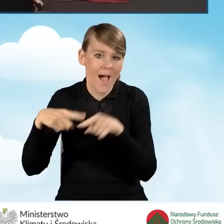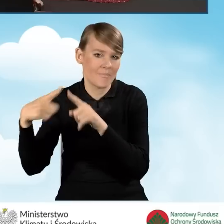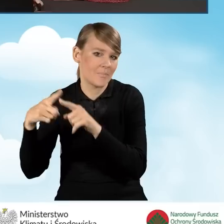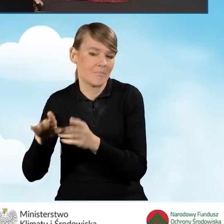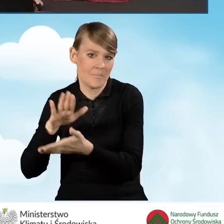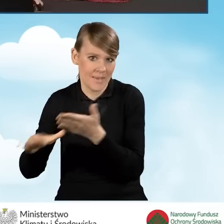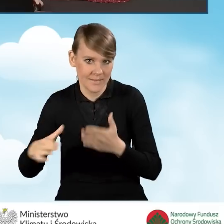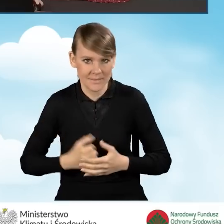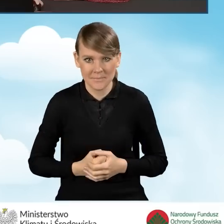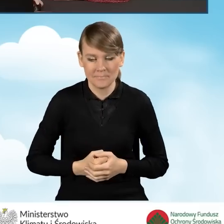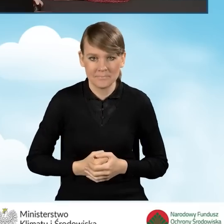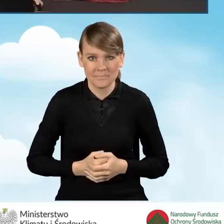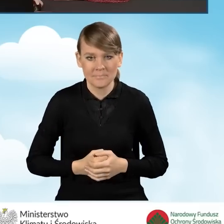Po wypełnieniu tych pól przechodzimy dalej.